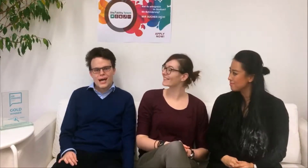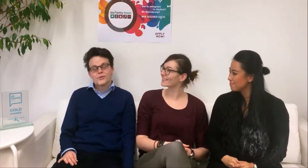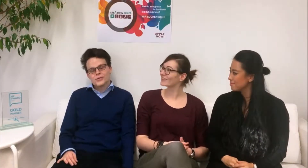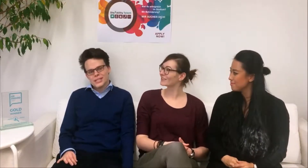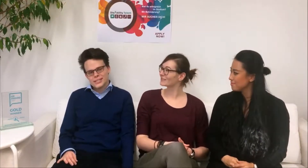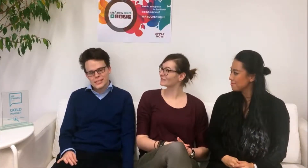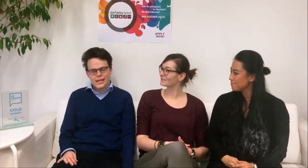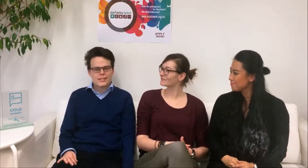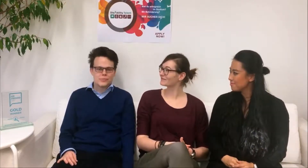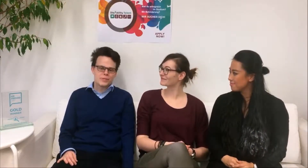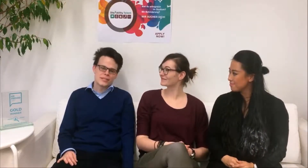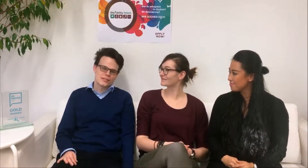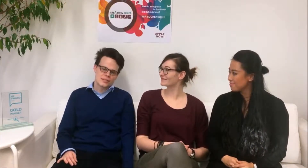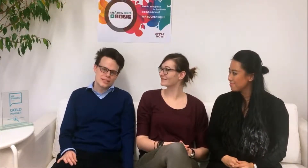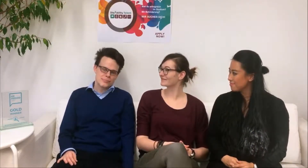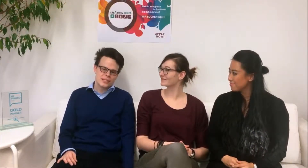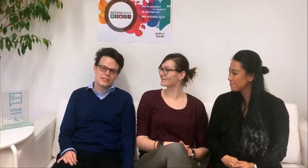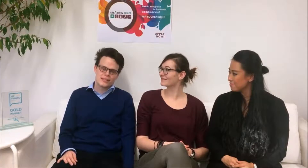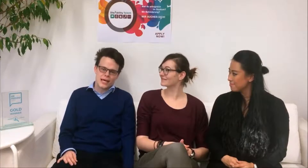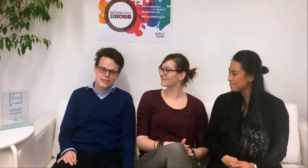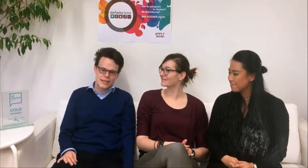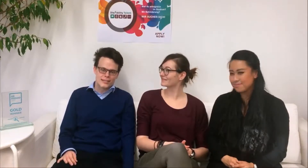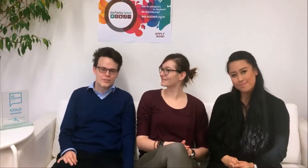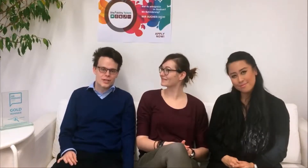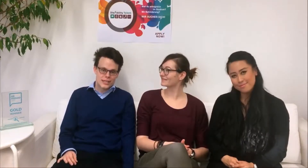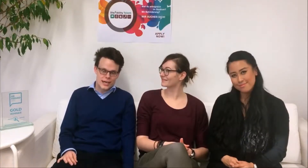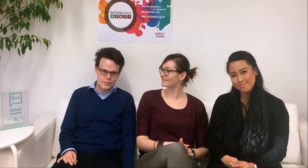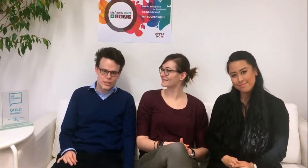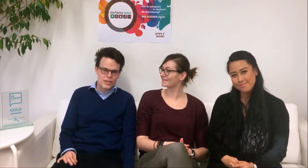Hallo ich heiße Daniel und bin DisAbility Talent Koordinator